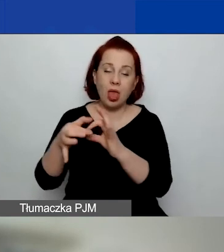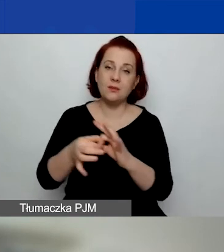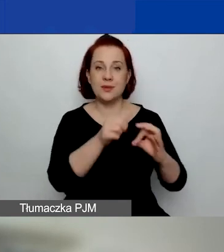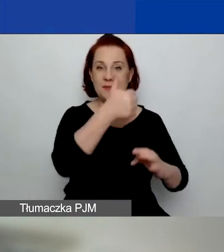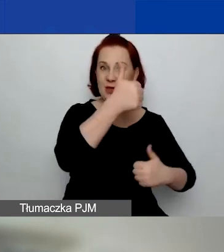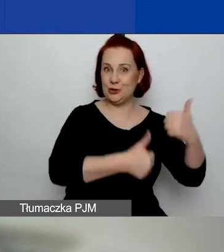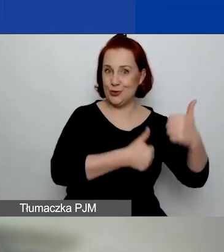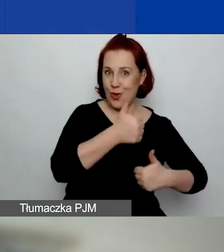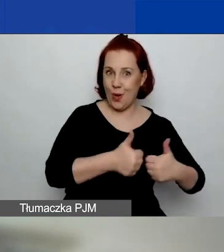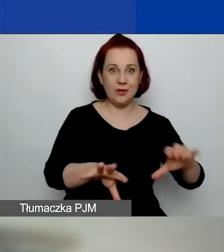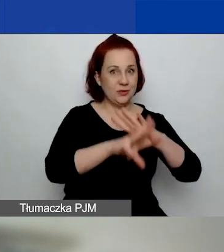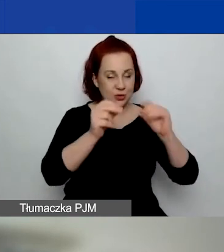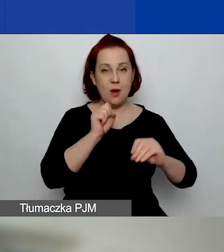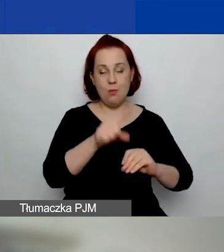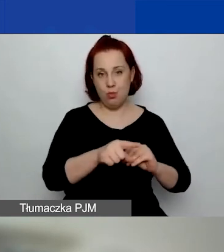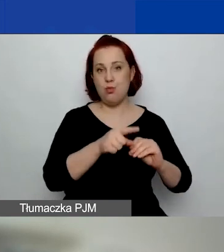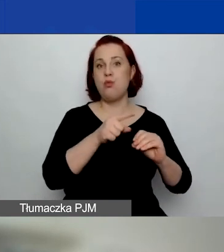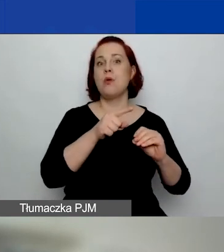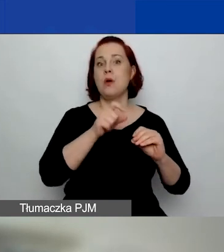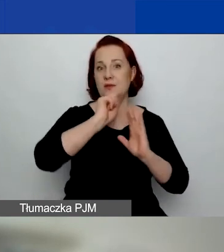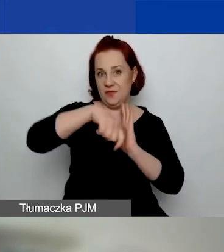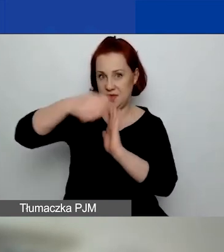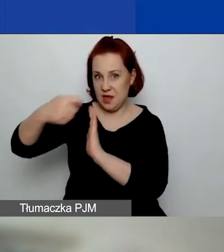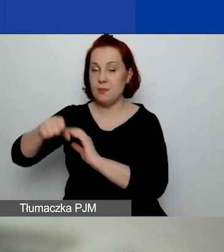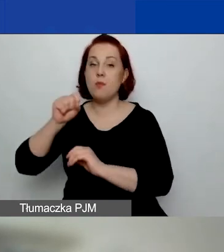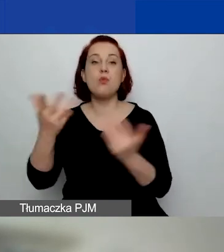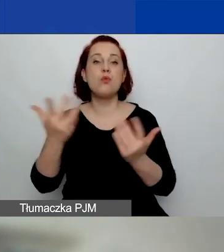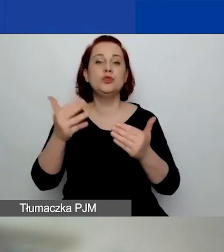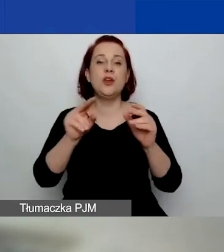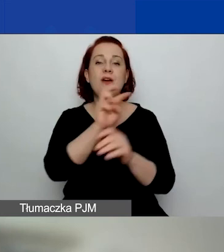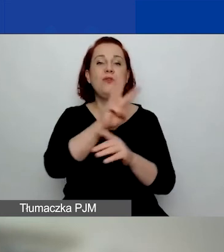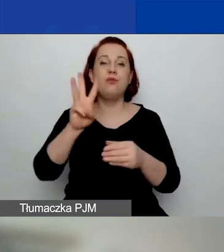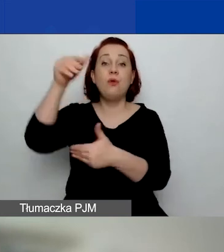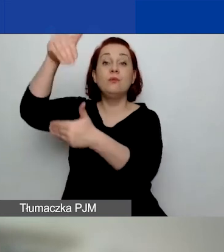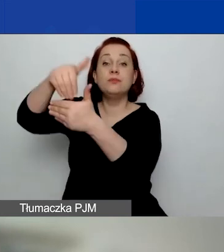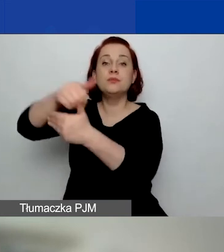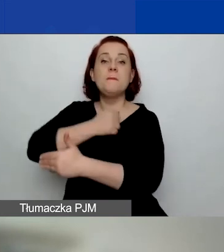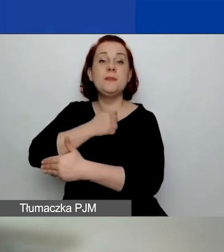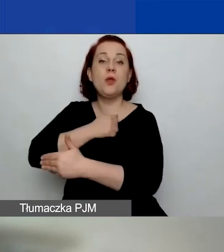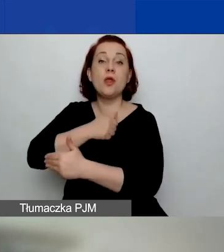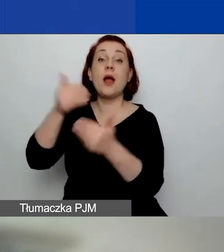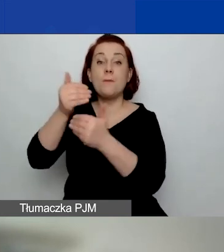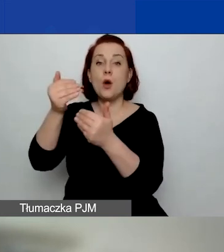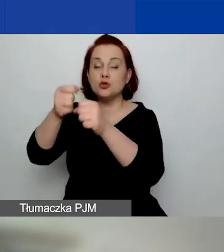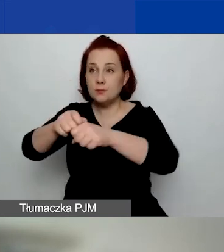One są wszystkie nagrane i są dostępne w bibliotece. Można w te nagrania wejść i je odsłuchać.